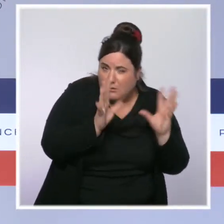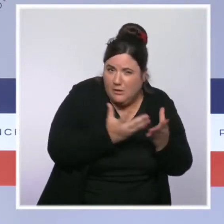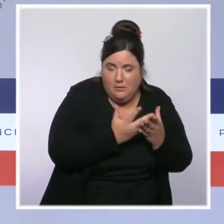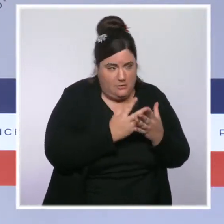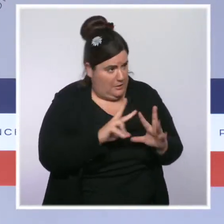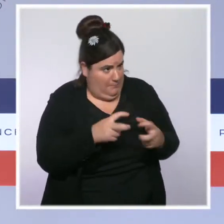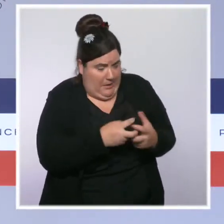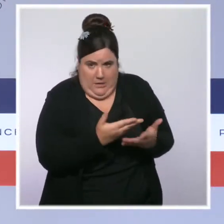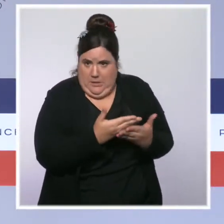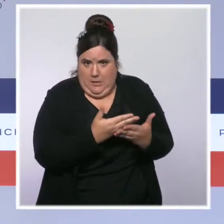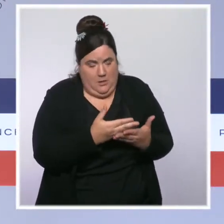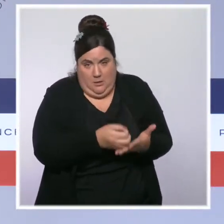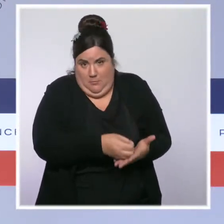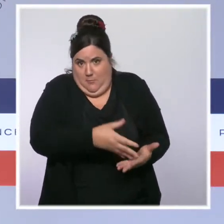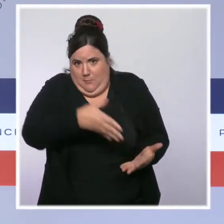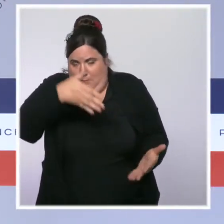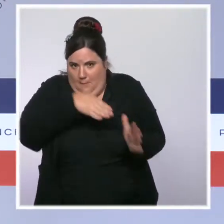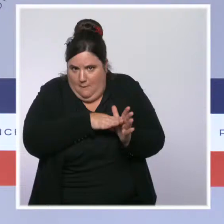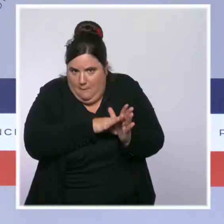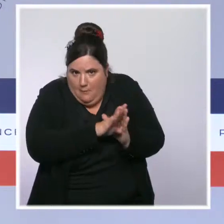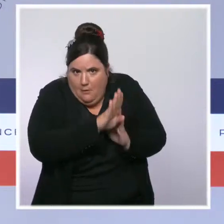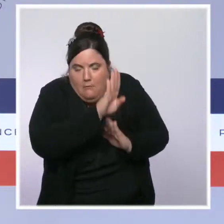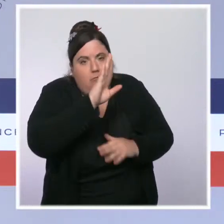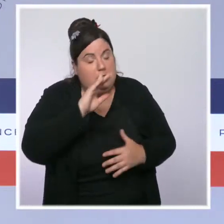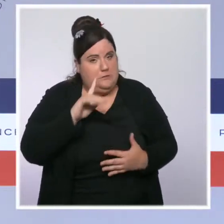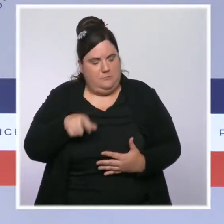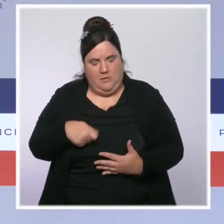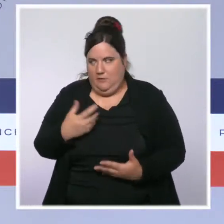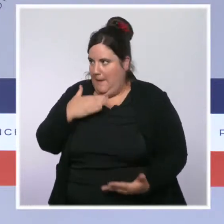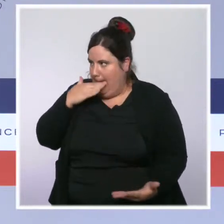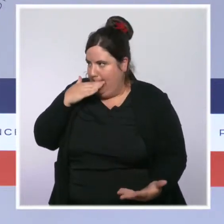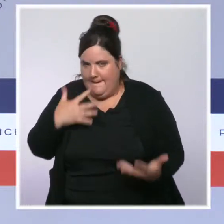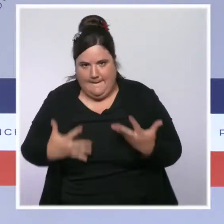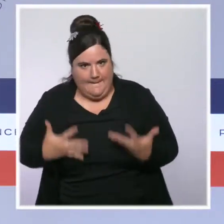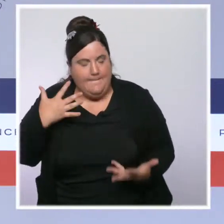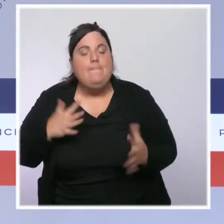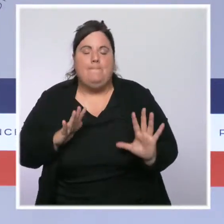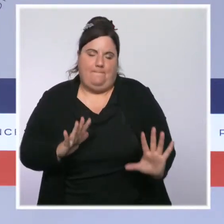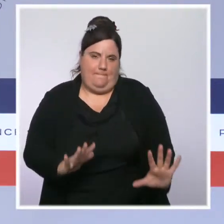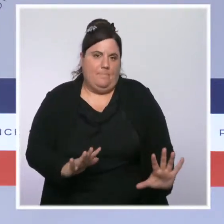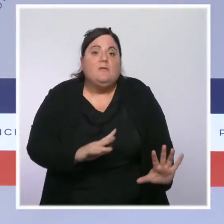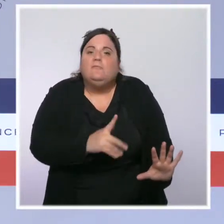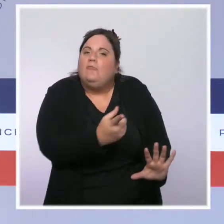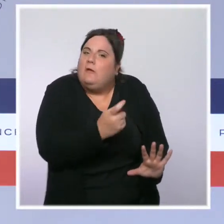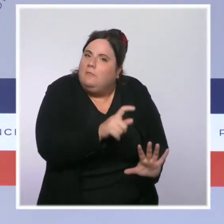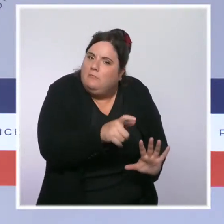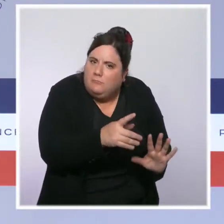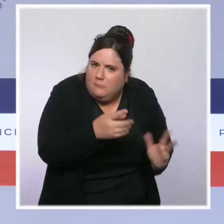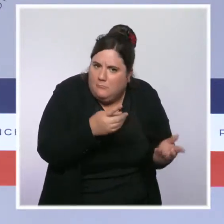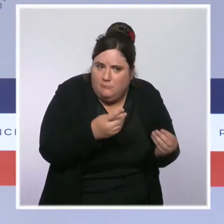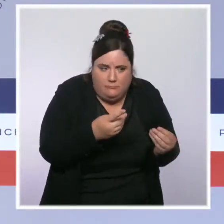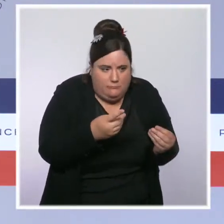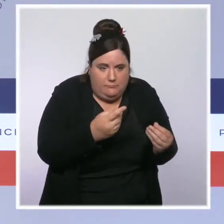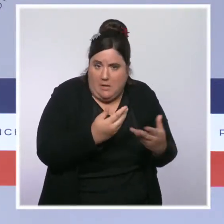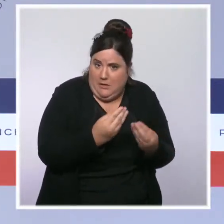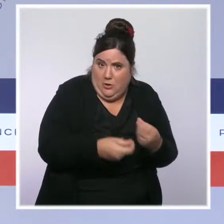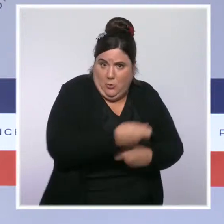c'est que nous anticipions que, à la suite de cette hausse très importante liée à la reprise économique, il y ait une stabilisation. Mais sans attendre,